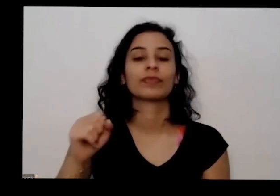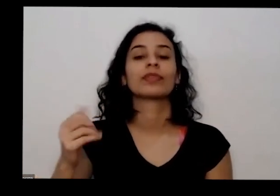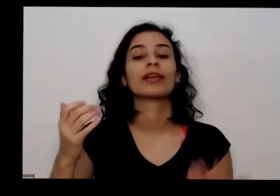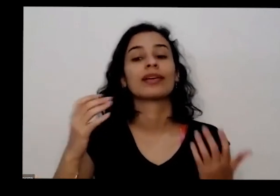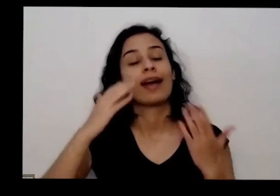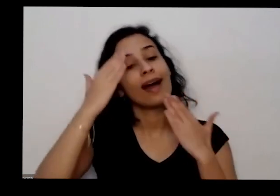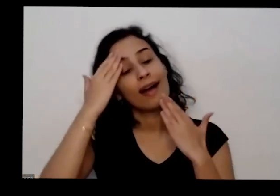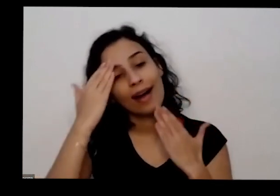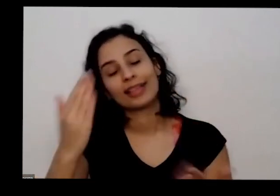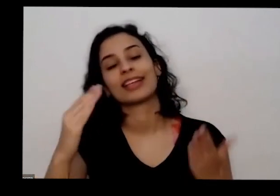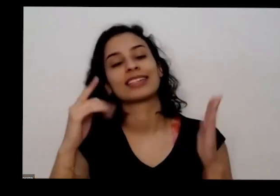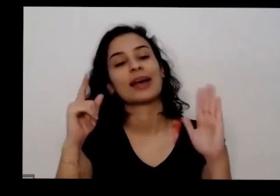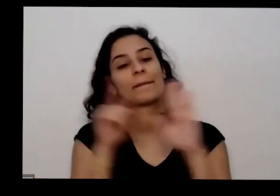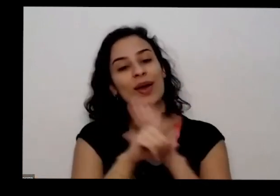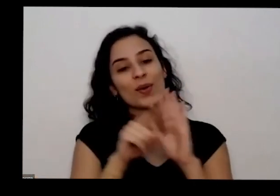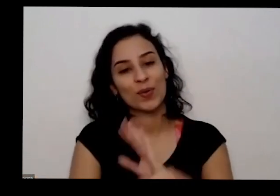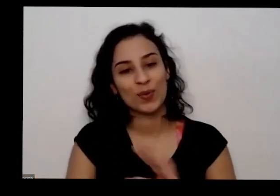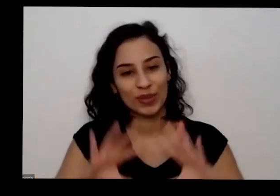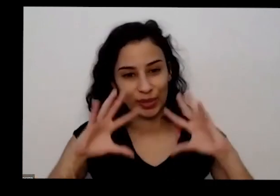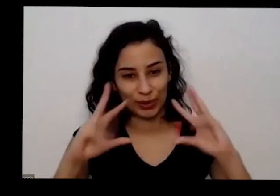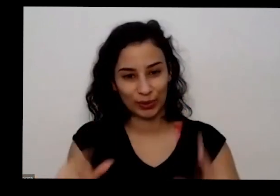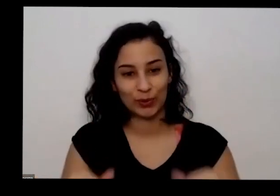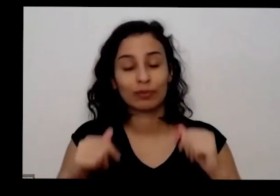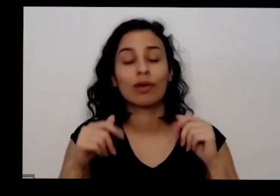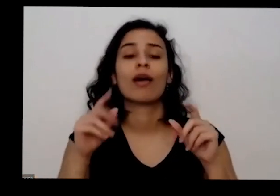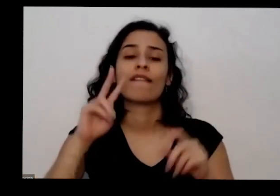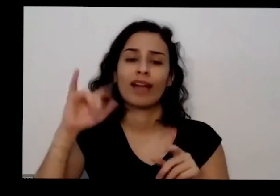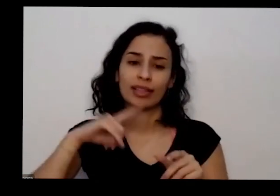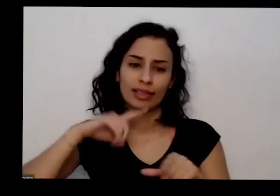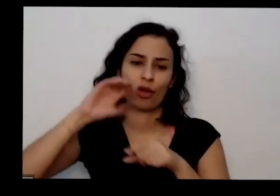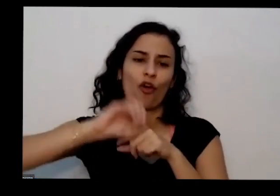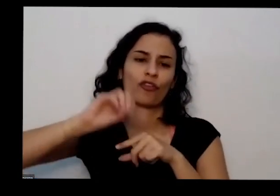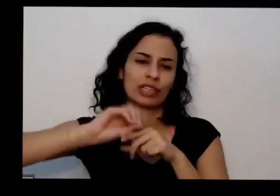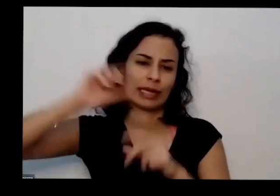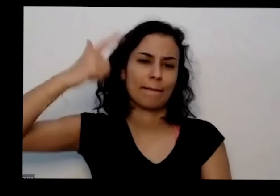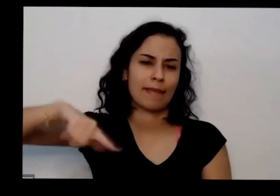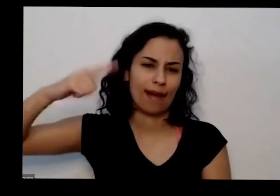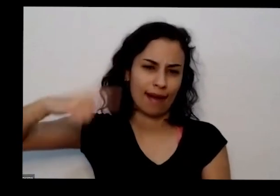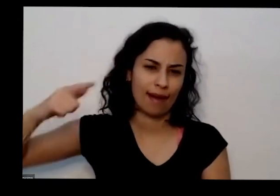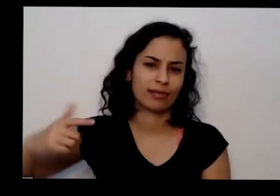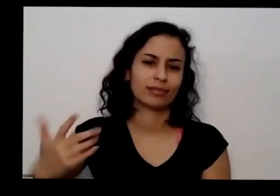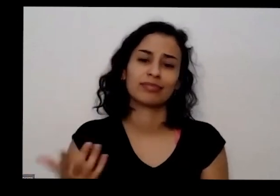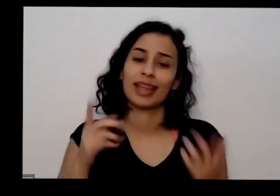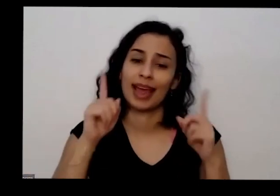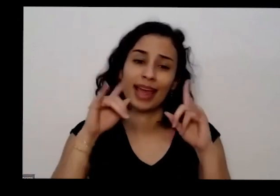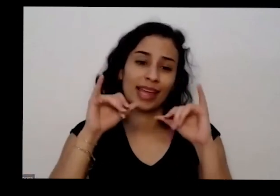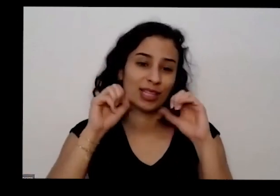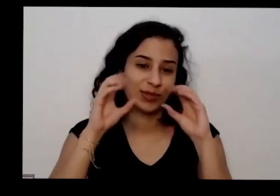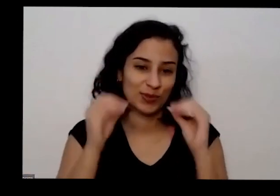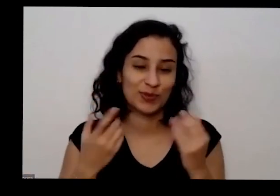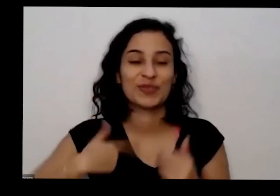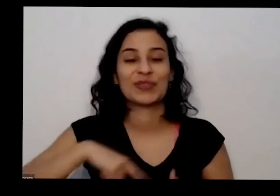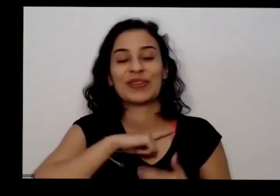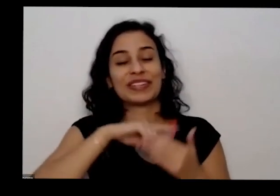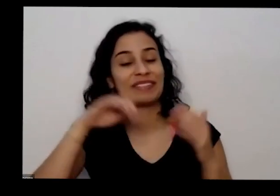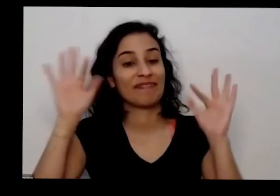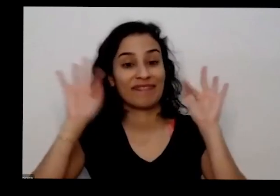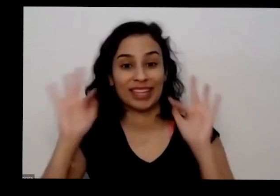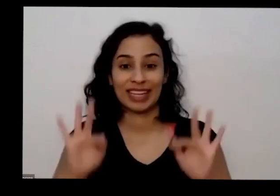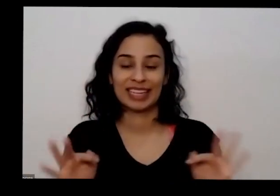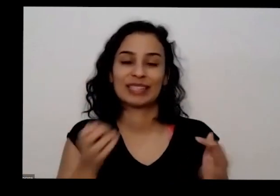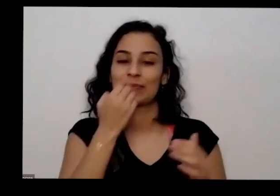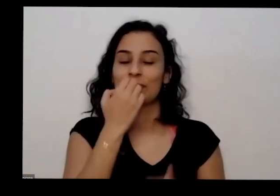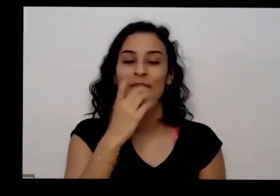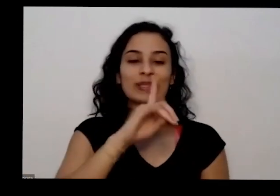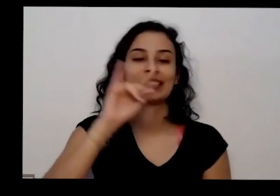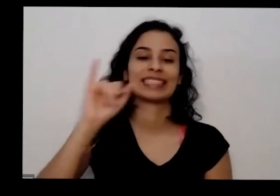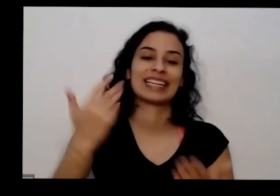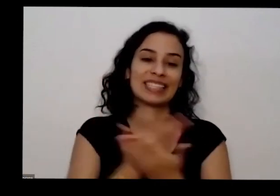oficinas né com os seminários no futuro e é isso tá muito feliz um bom dia todo e muito obrigado